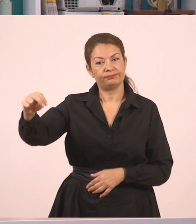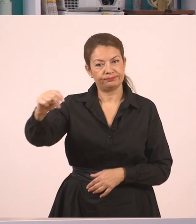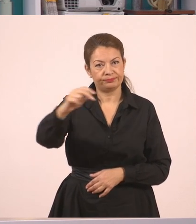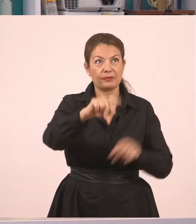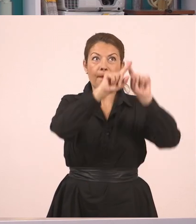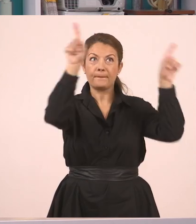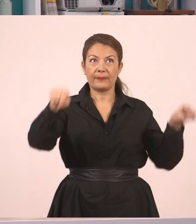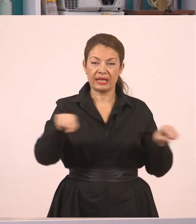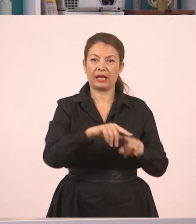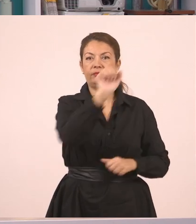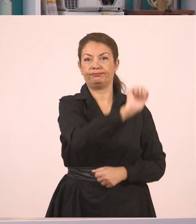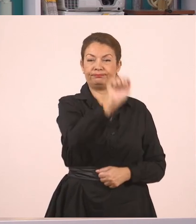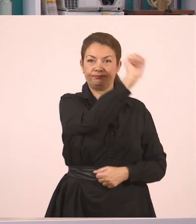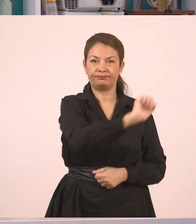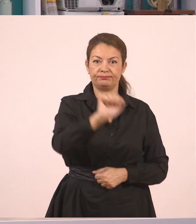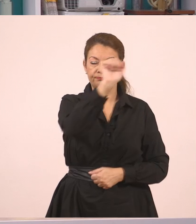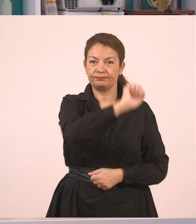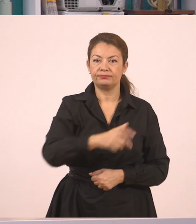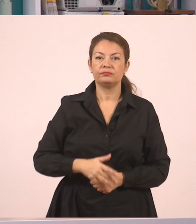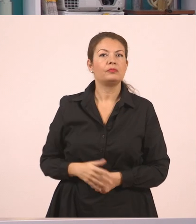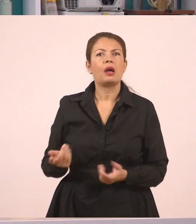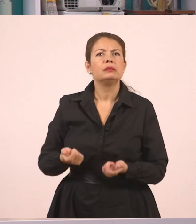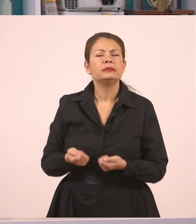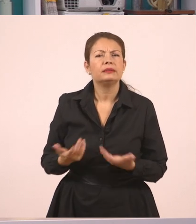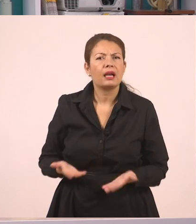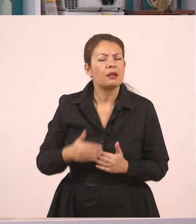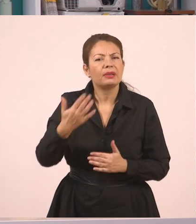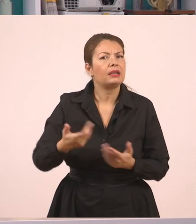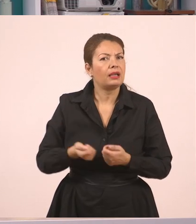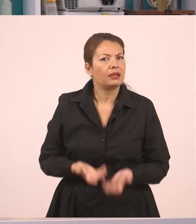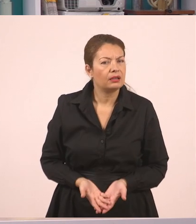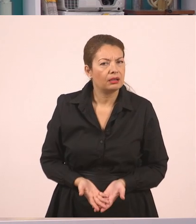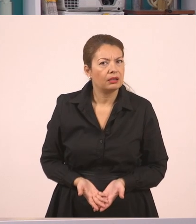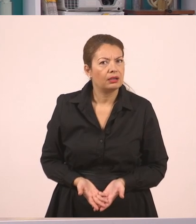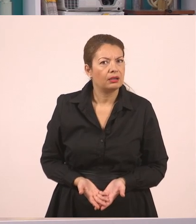Τι έγινε όμως; Η δασκάλα ζήτησε από τον Παναγιώτη να σβήσει τον πίνακα...